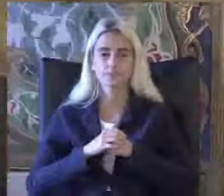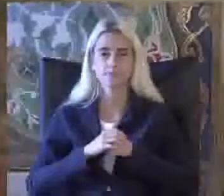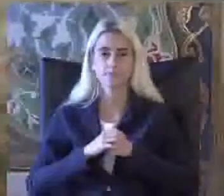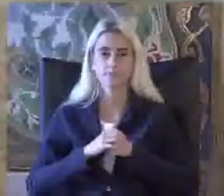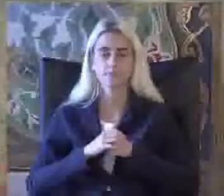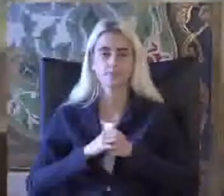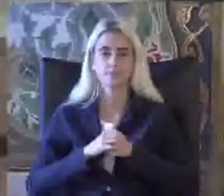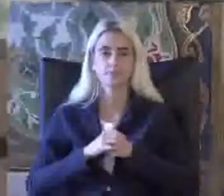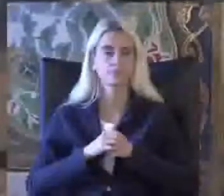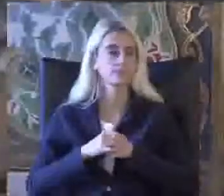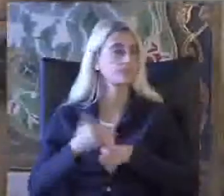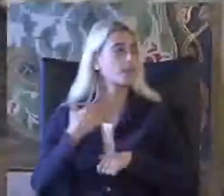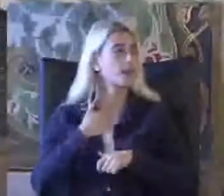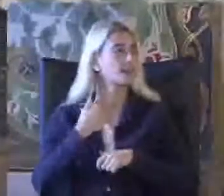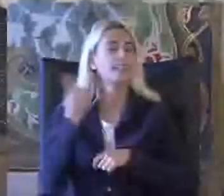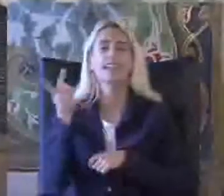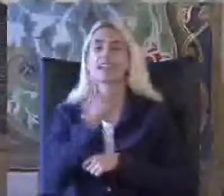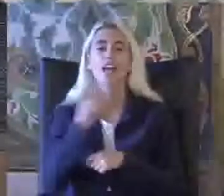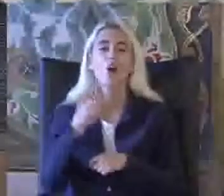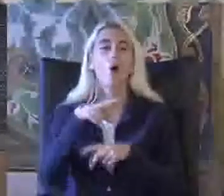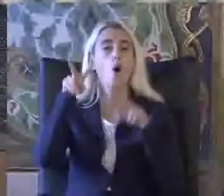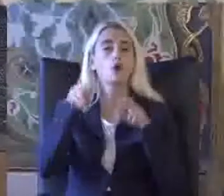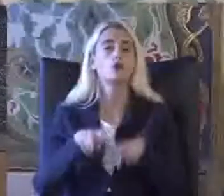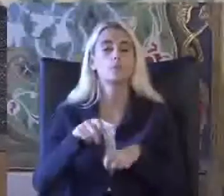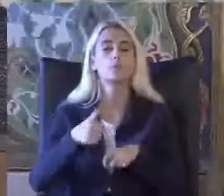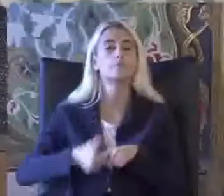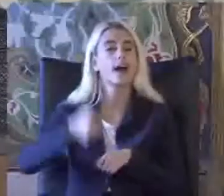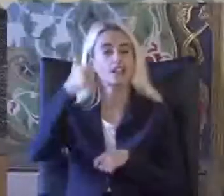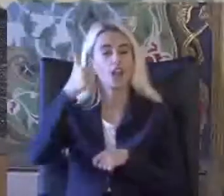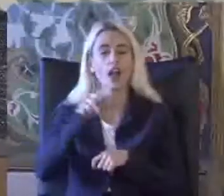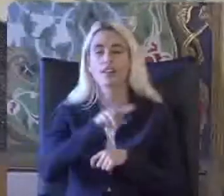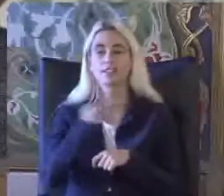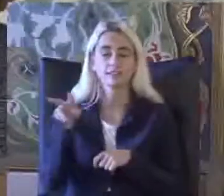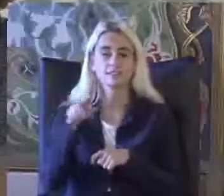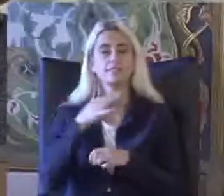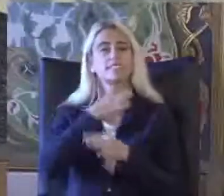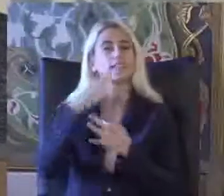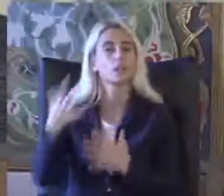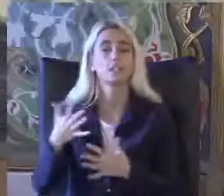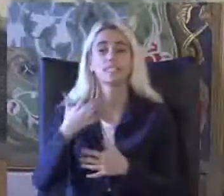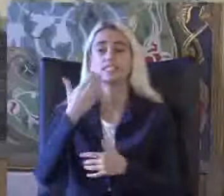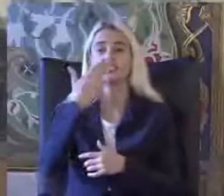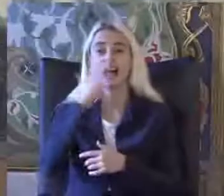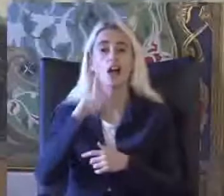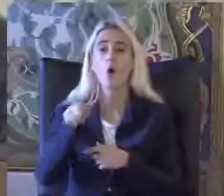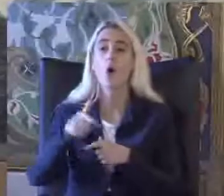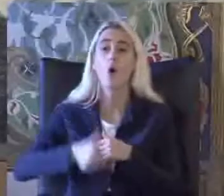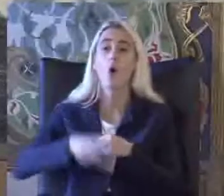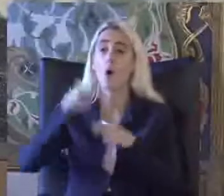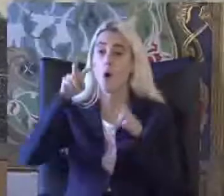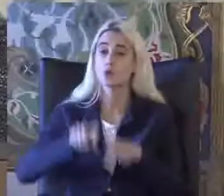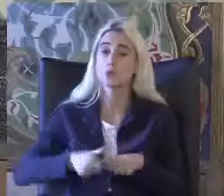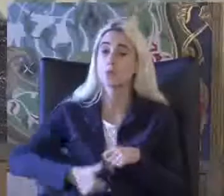Bende her iki oturum başkanıma Çok teşekkür ediyorum Sadece oturun başkan Çocukları için değil Aynı zamanda